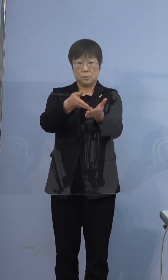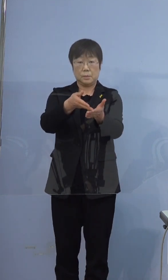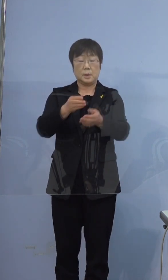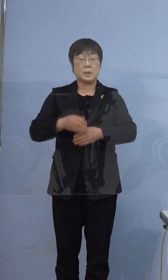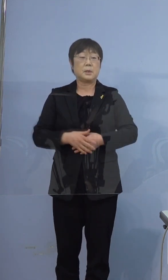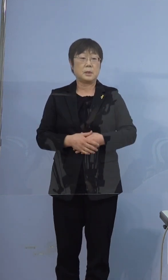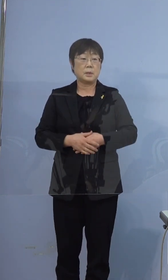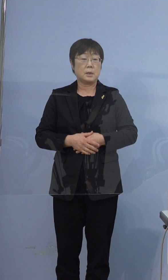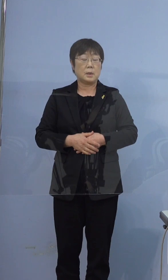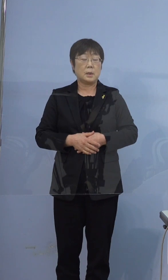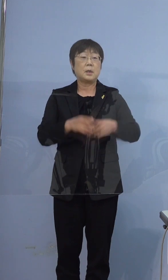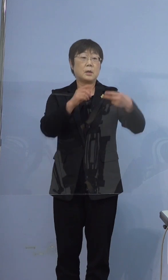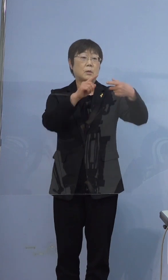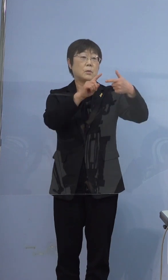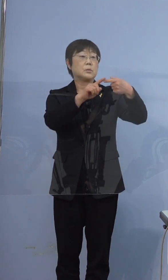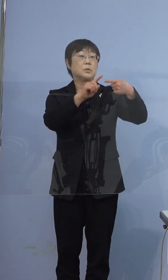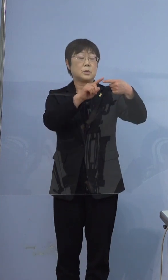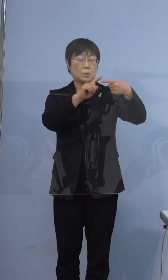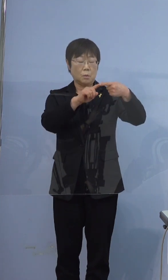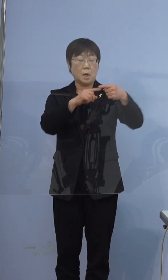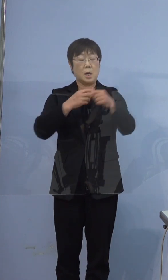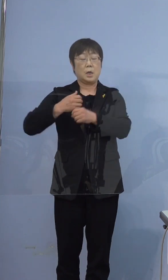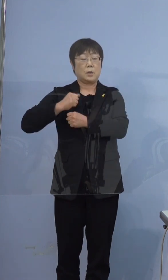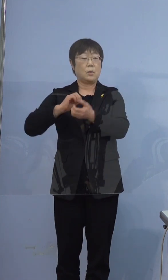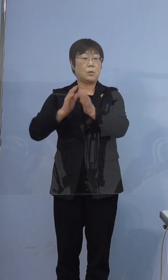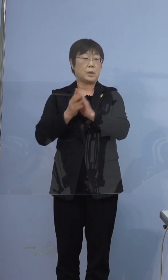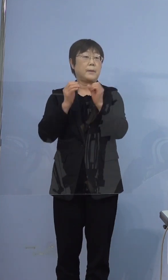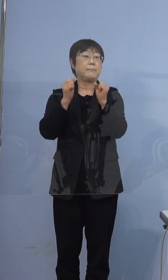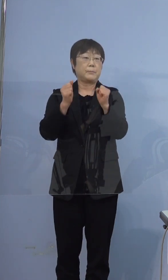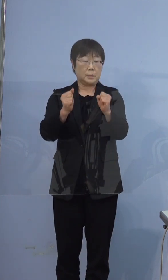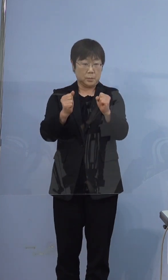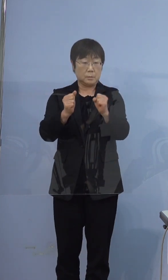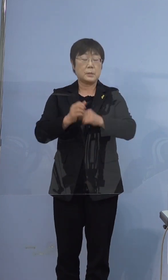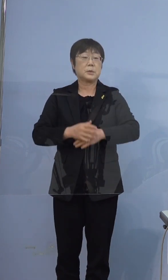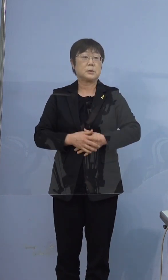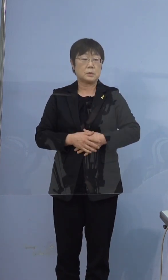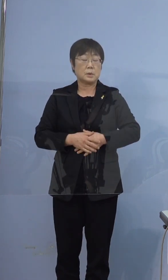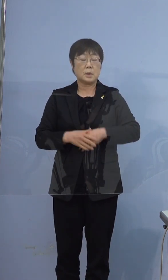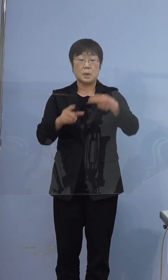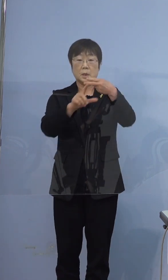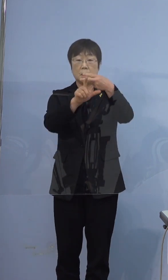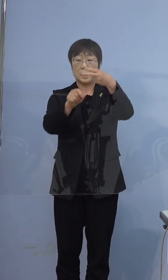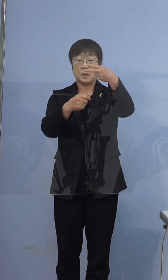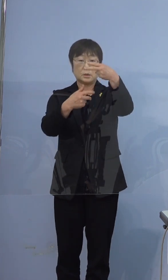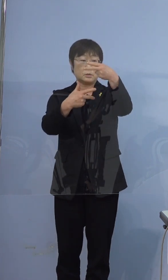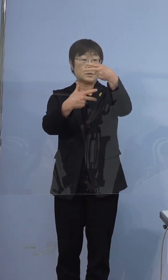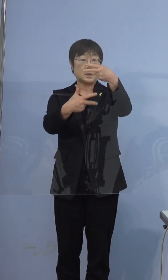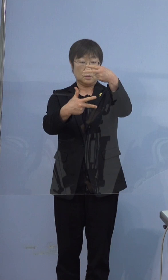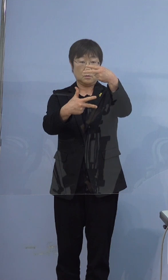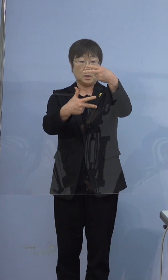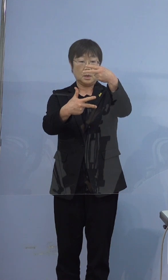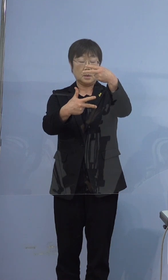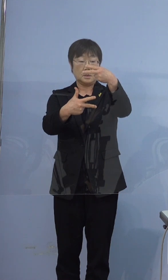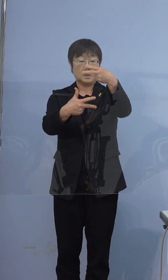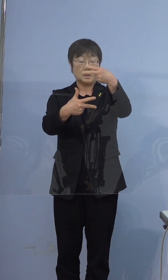この方の兵庫県在住の方でございますが 2月7日に